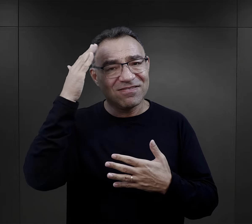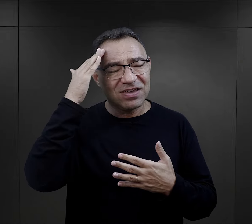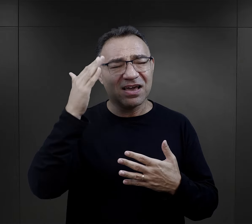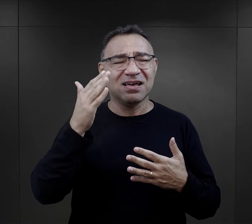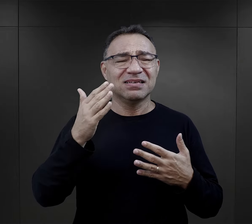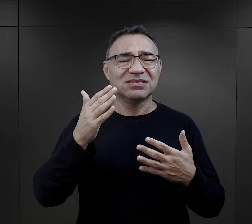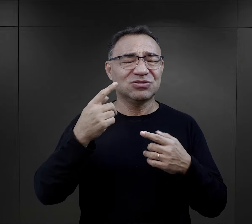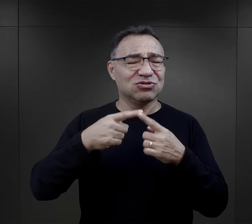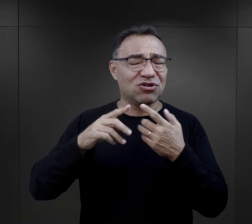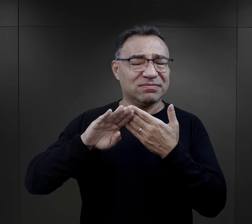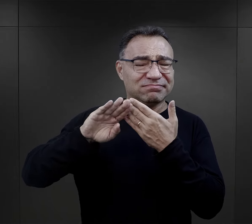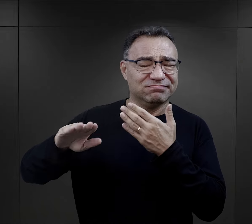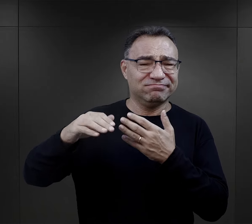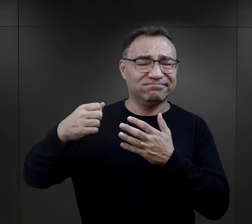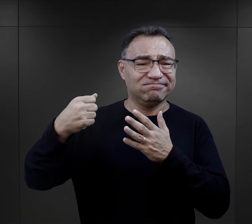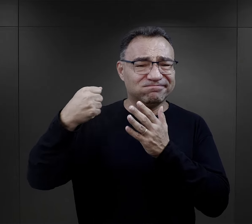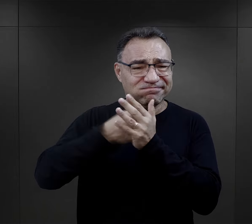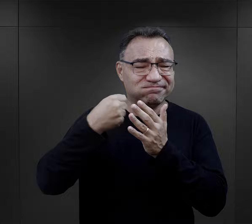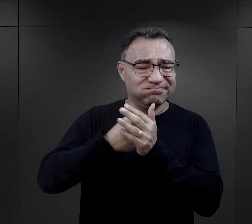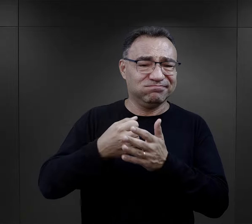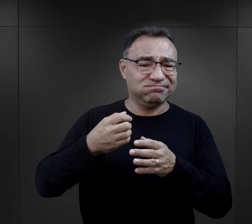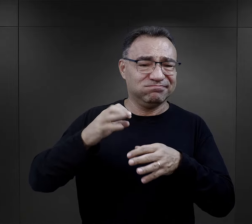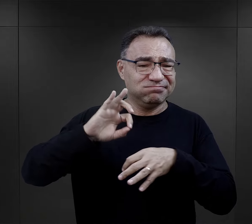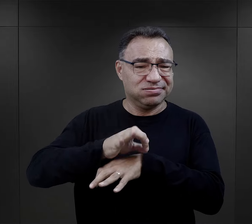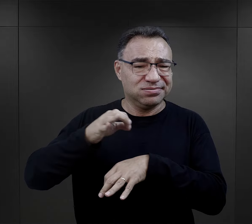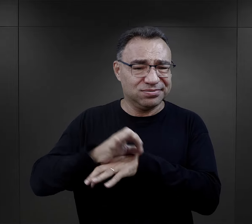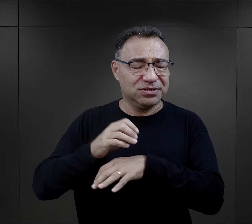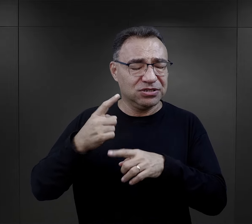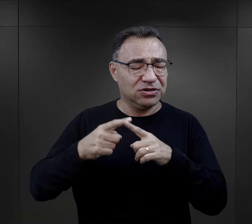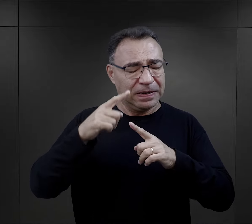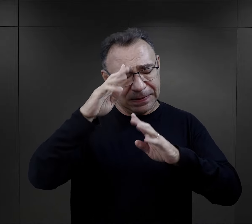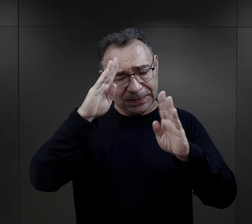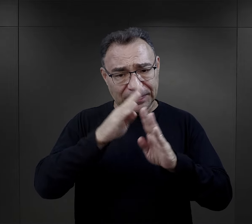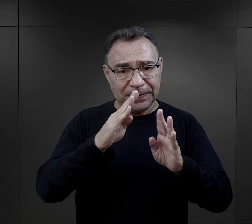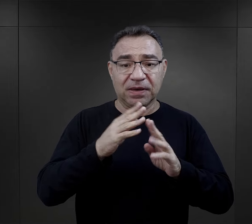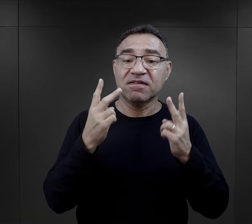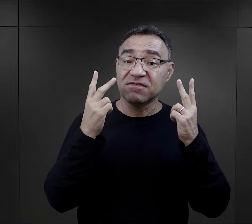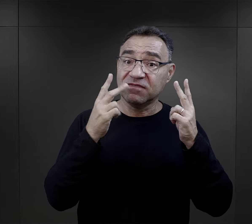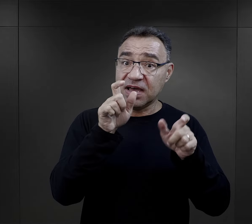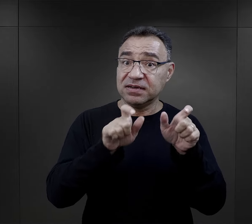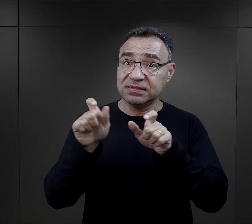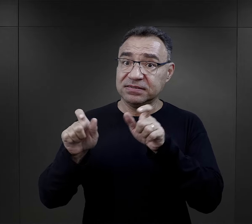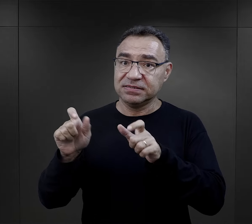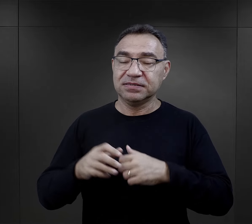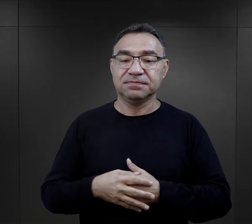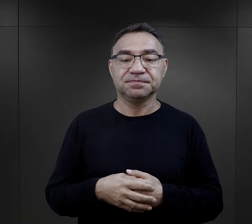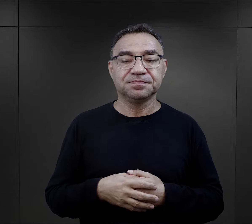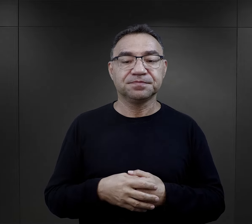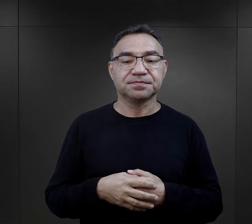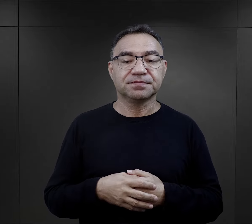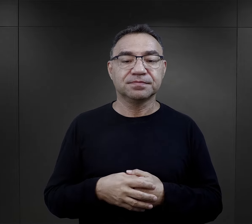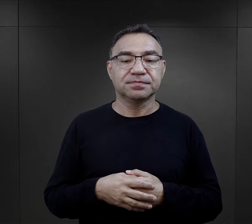i też odsunięcia się od tej brutalności obozowej, bardzo, bardzo ważne dla więźniów.